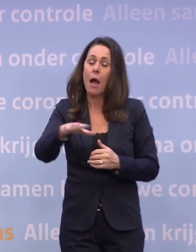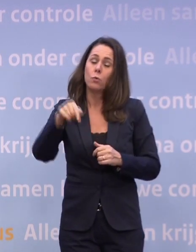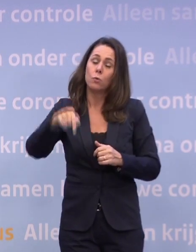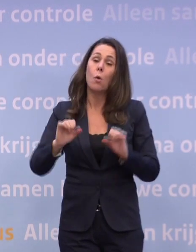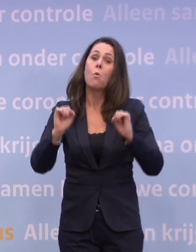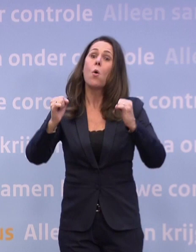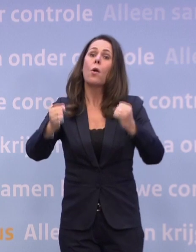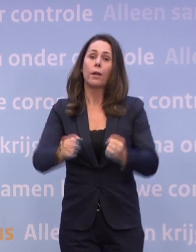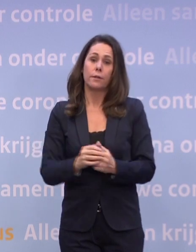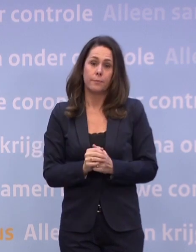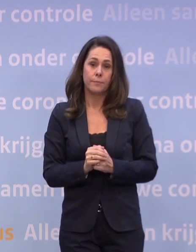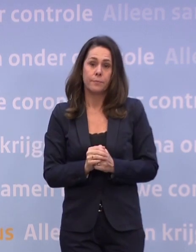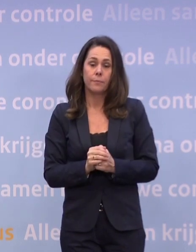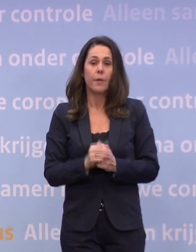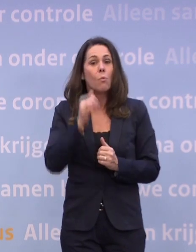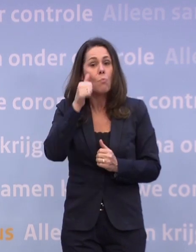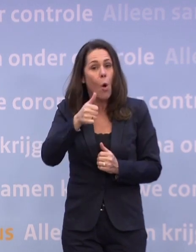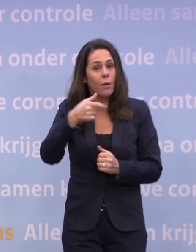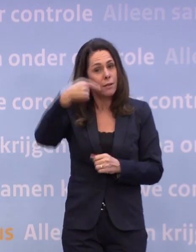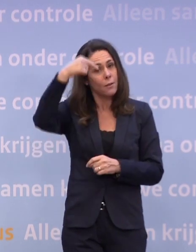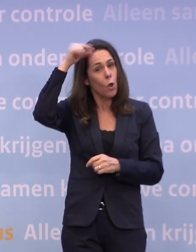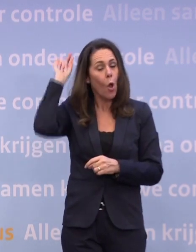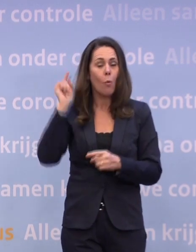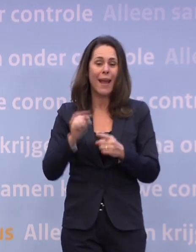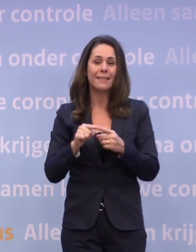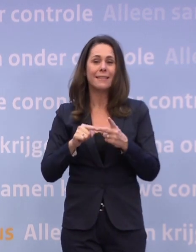Morgen geven Wouter Koolmees, Eric Wiebes en Wopke Hoekstra...